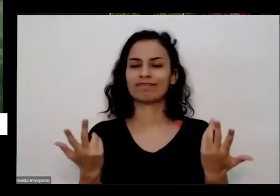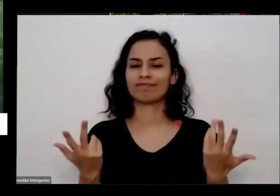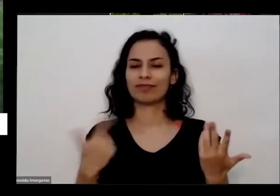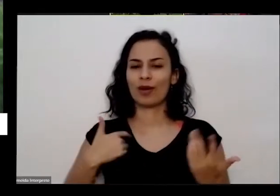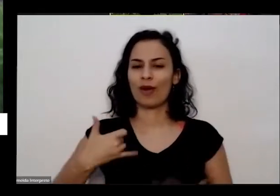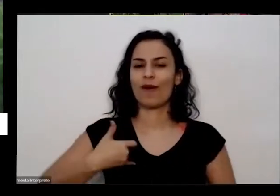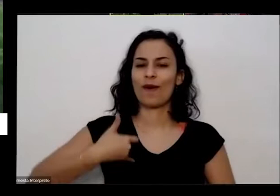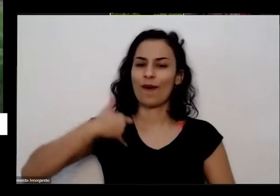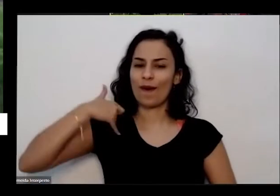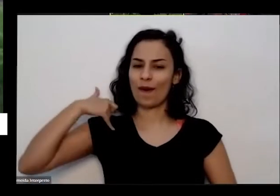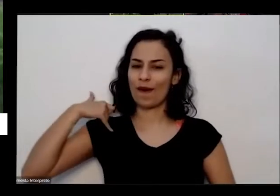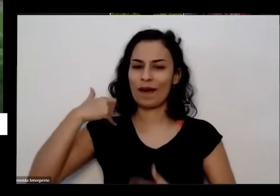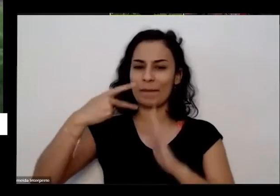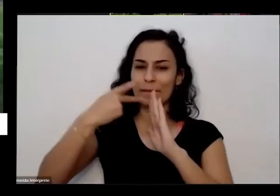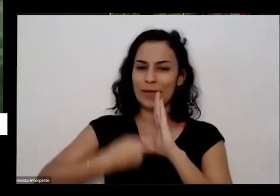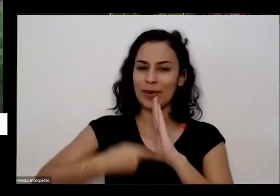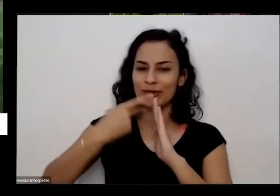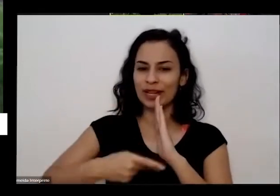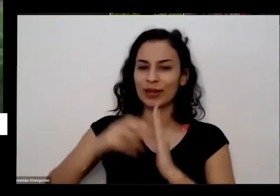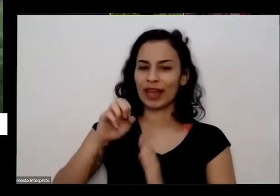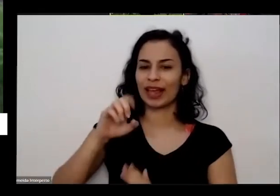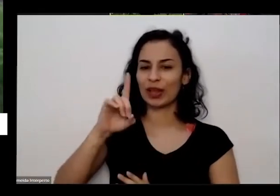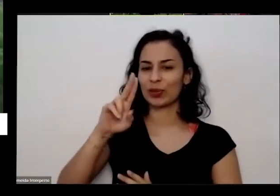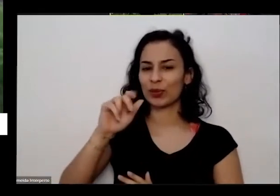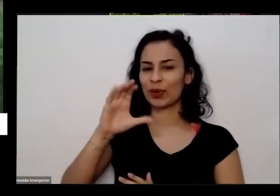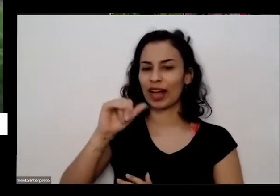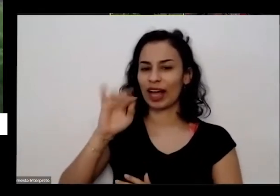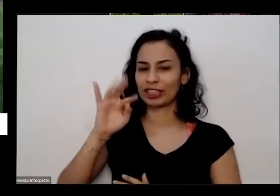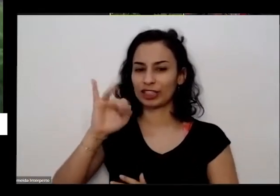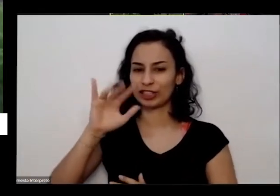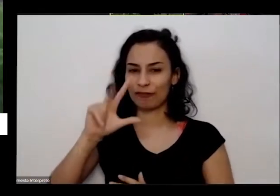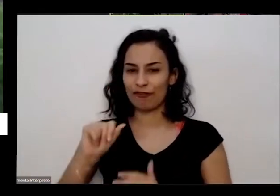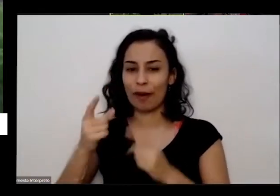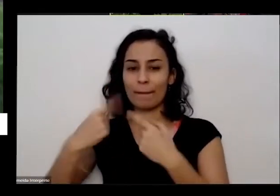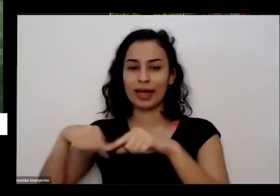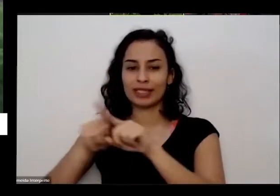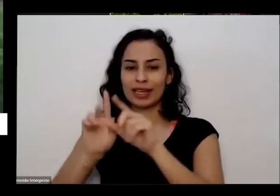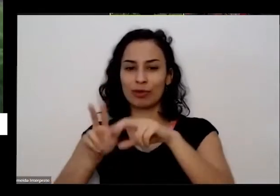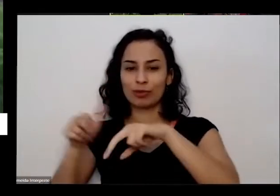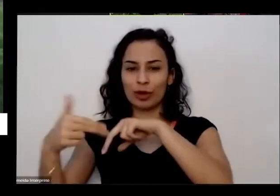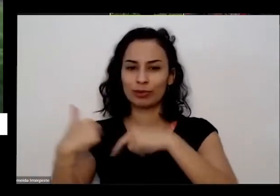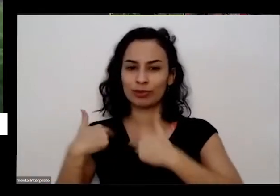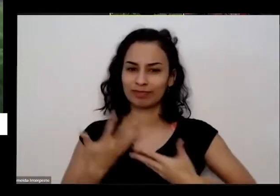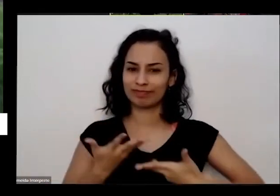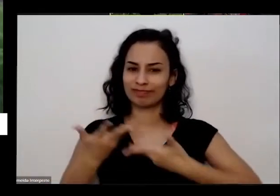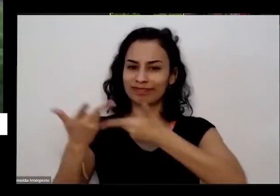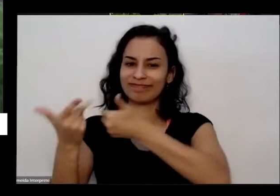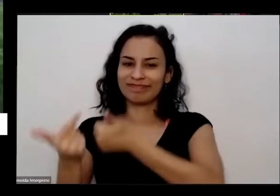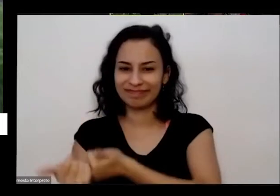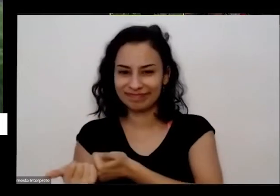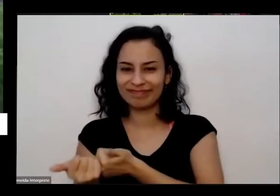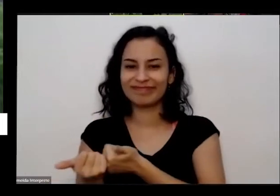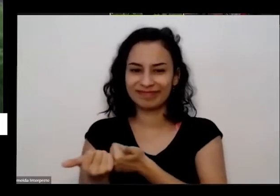projeto da educativa em parceria com o Museu da República e que tem todo esse alcance Né tava